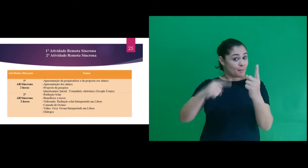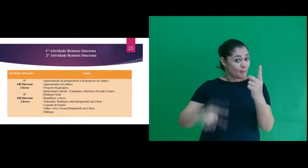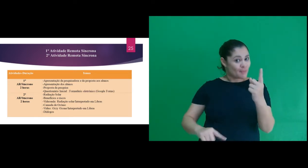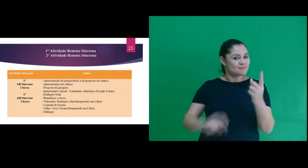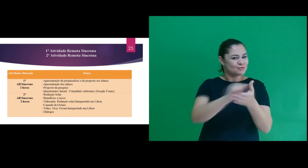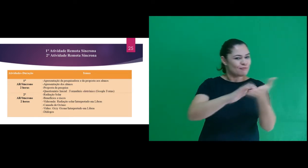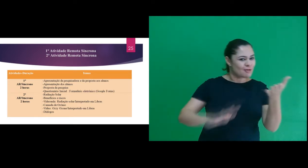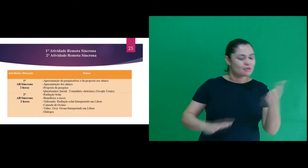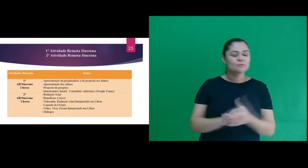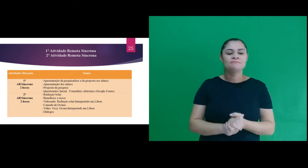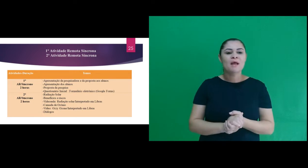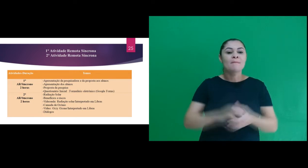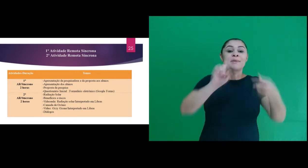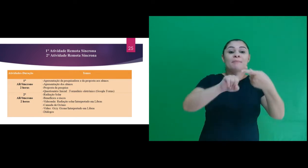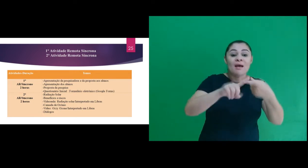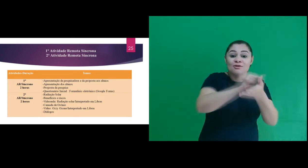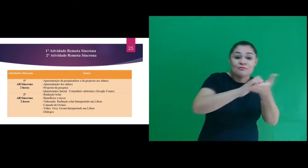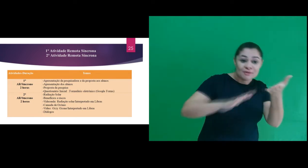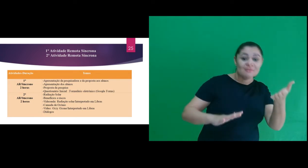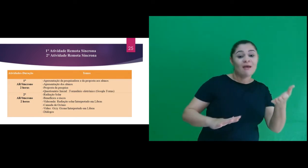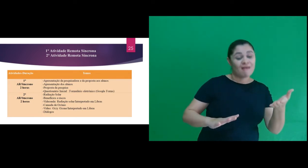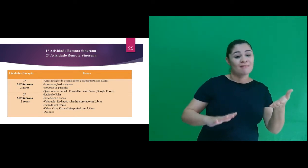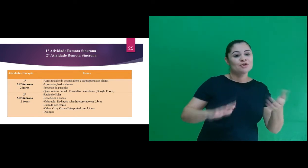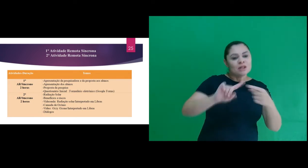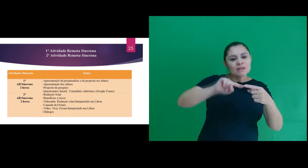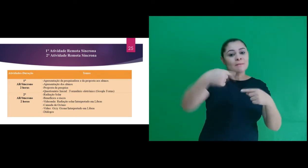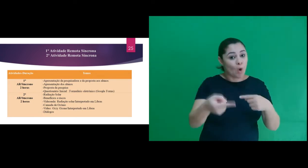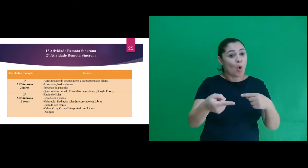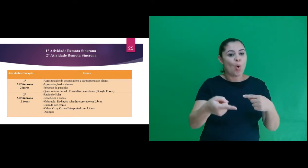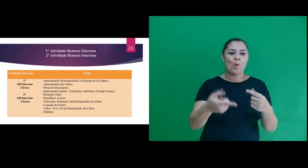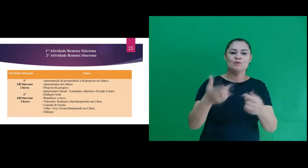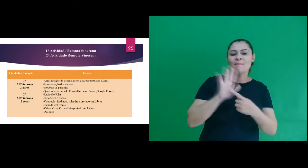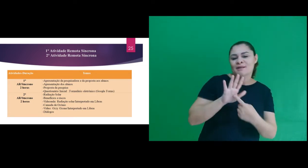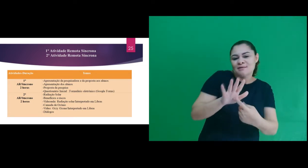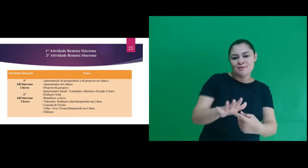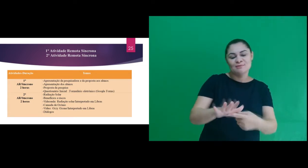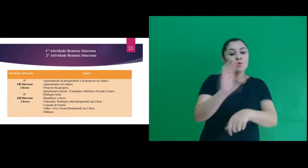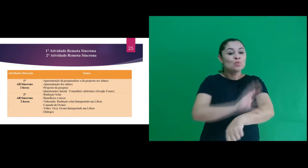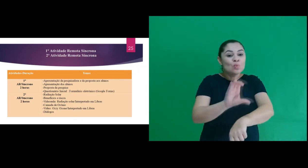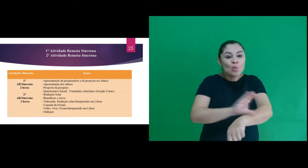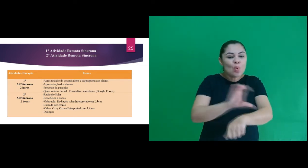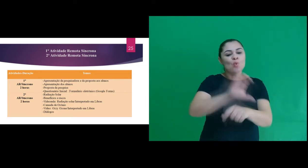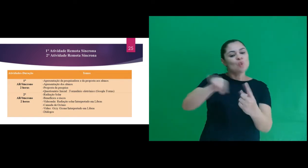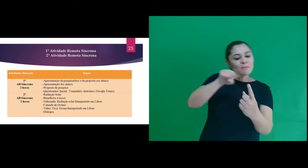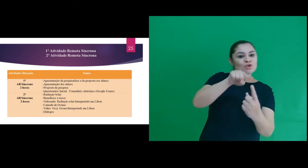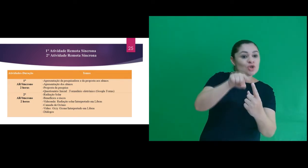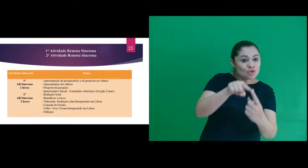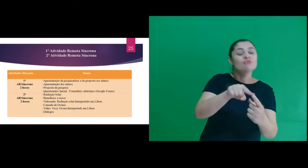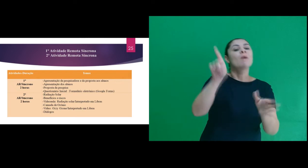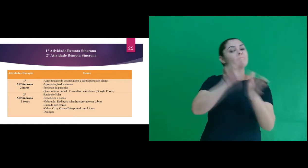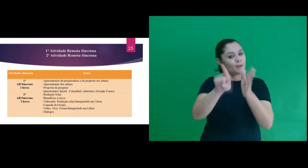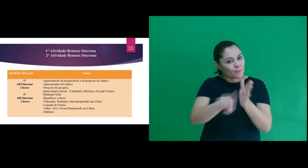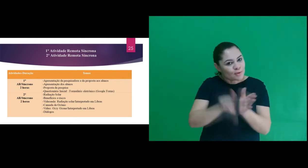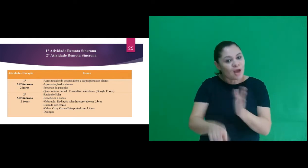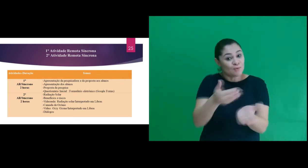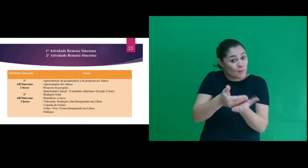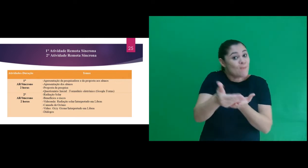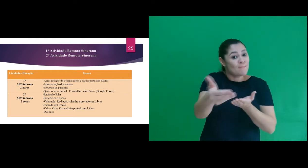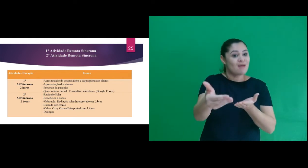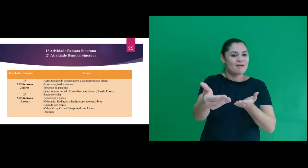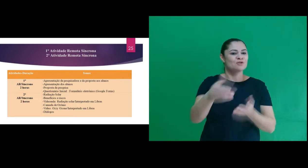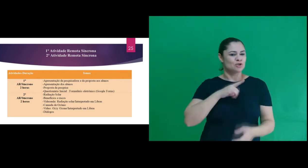sequência: Na primeira atividade tivemos após a apresentação do curso e objetivo o questionário